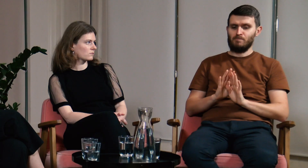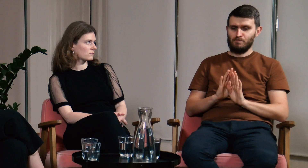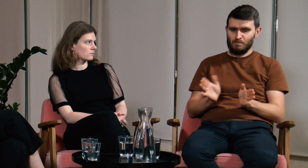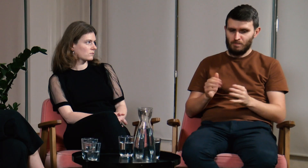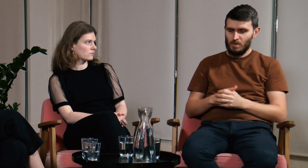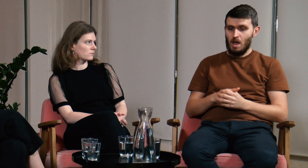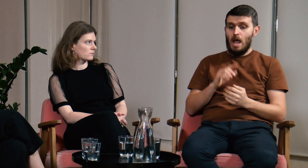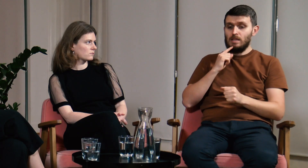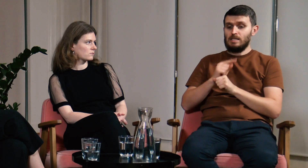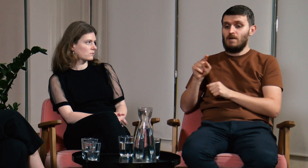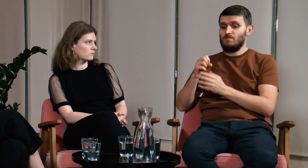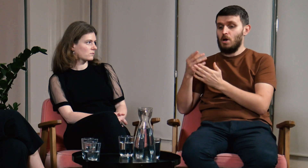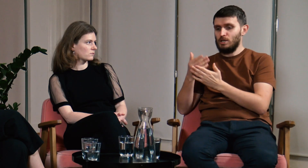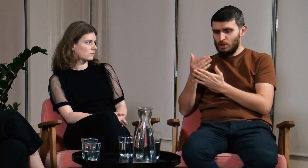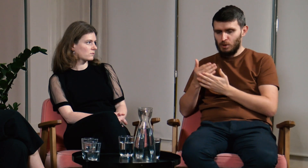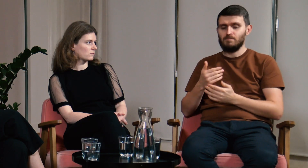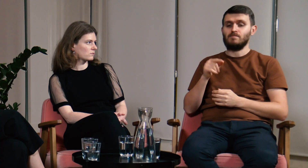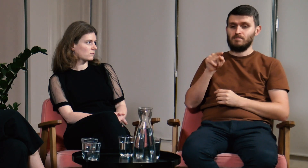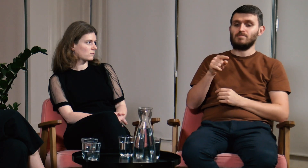A teraz do sedna.